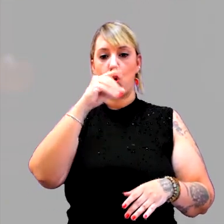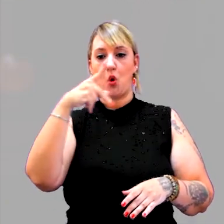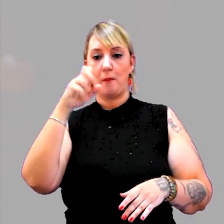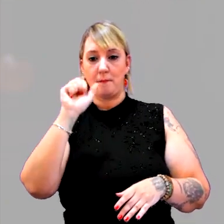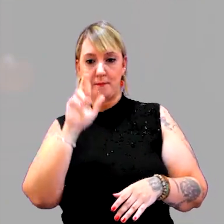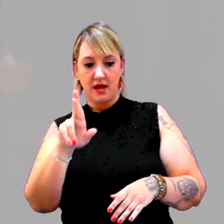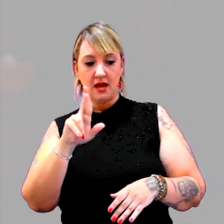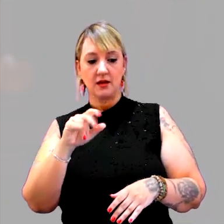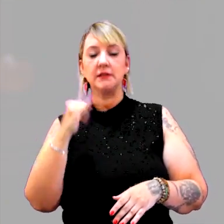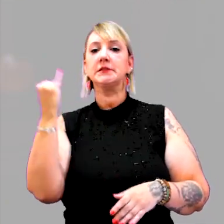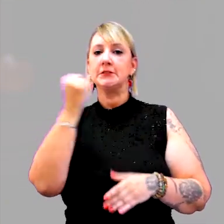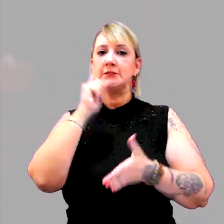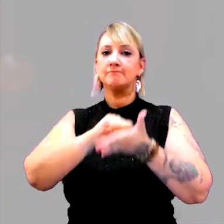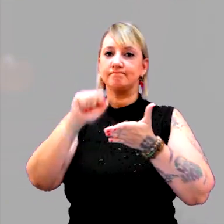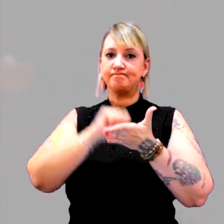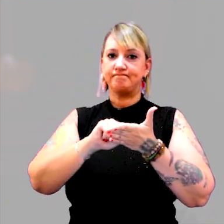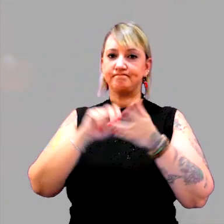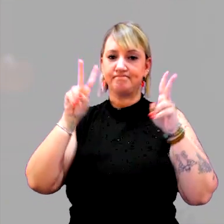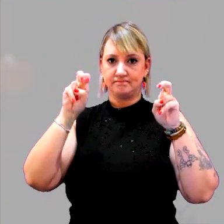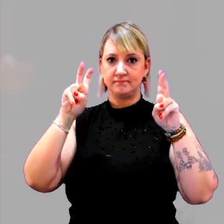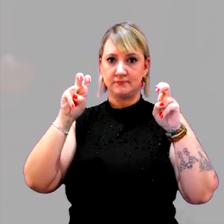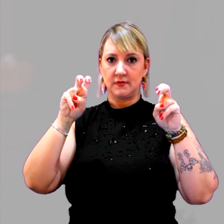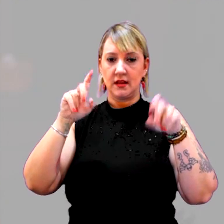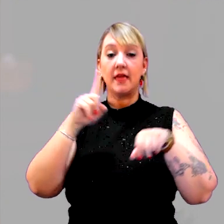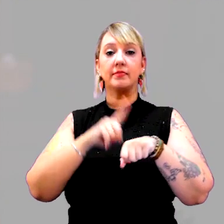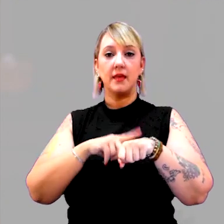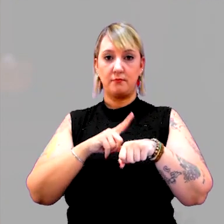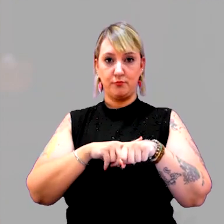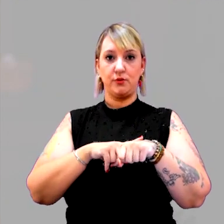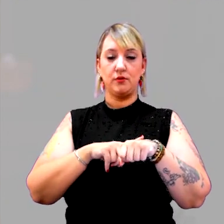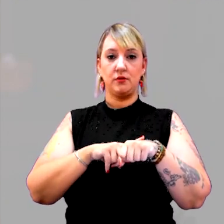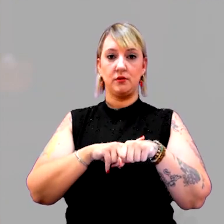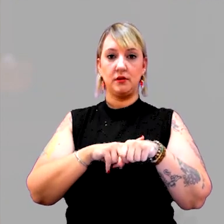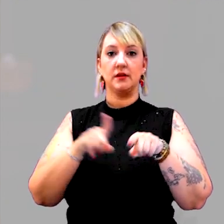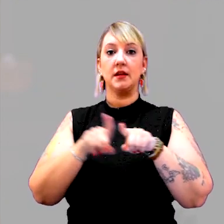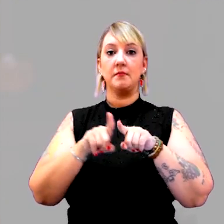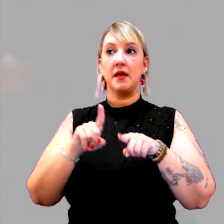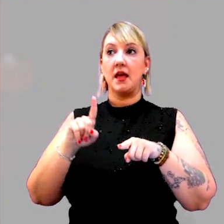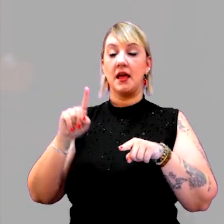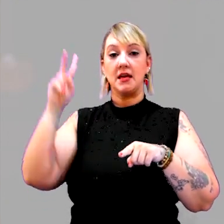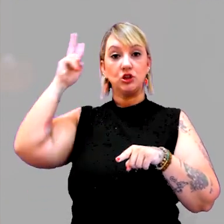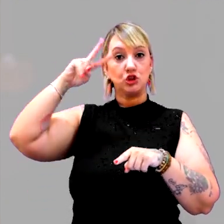a respeito do trabalho com o tempo e o tempo histórico, e o tempo na história,